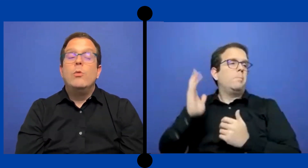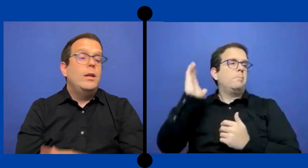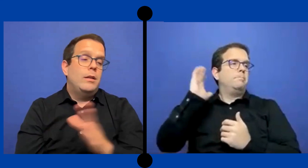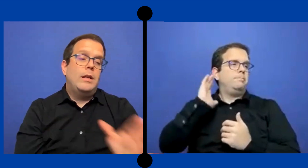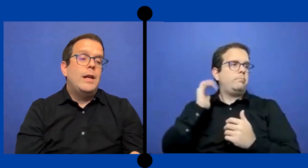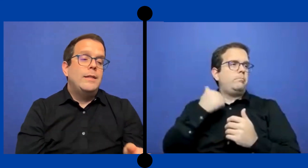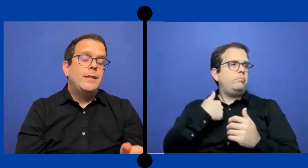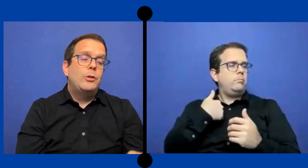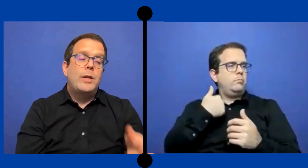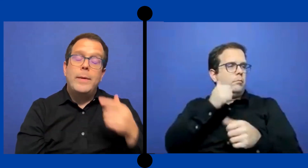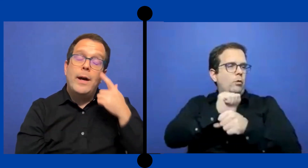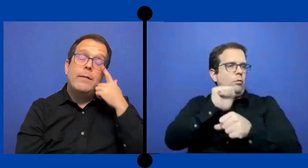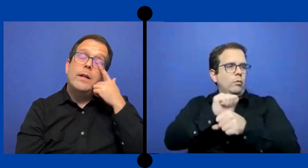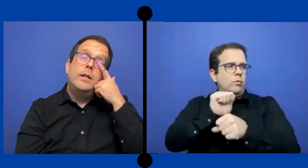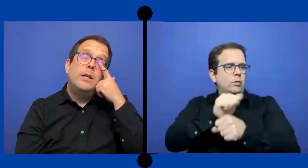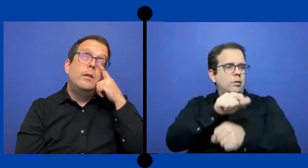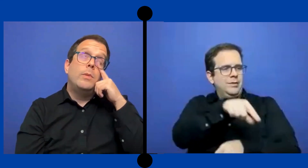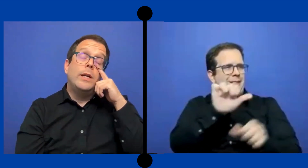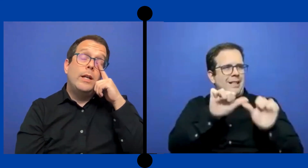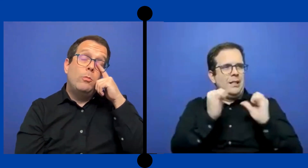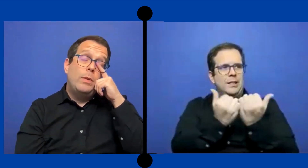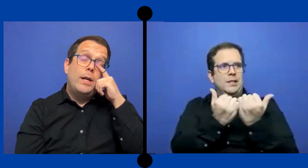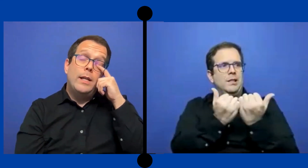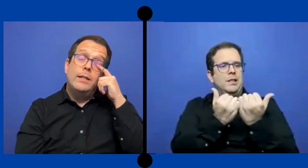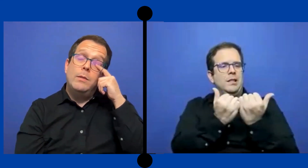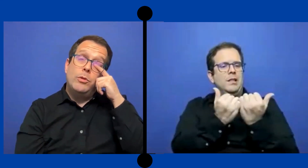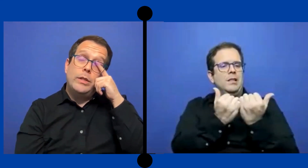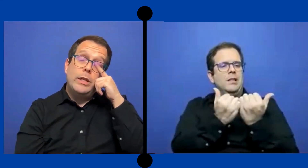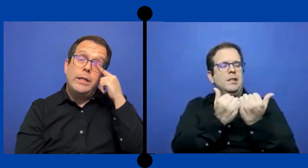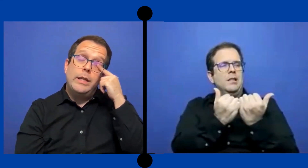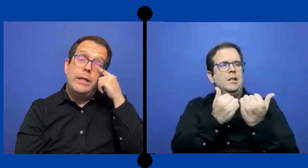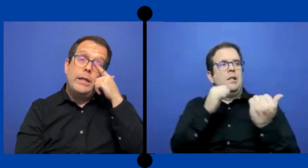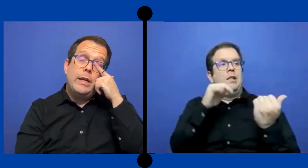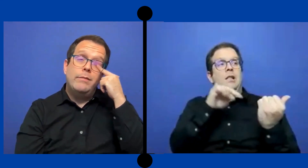Igual la agencia que yo trabajaba para ir a ... complicadísimo sí ese día